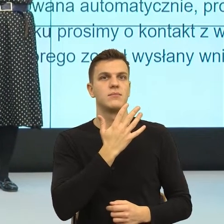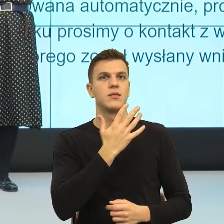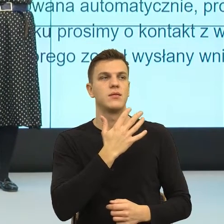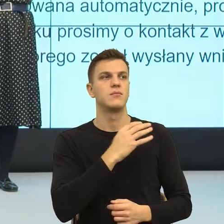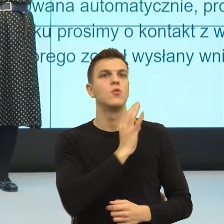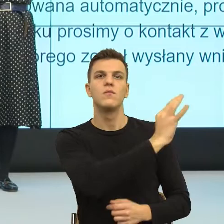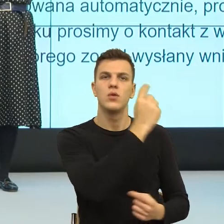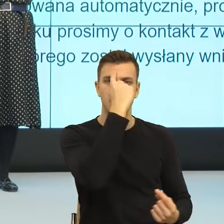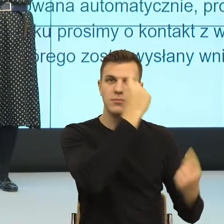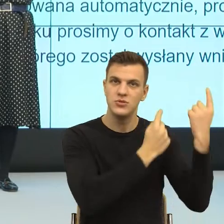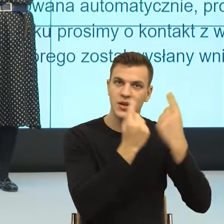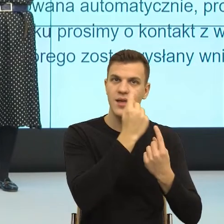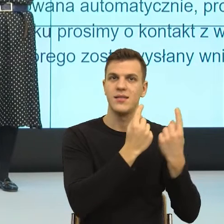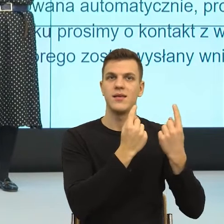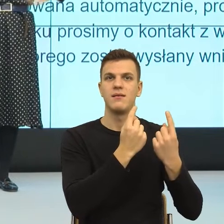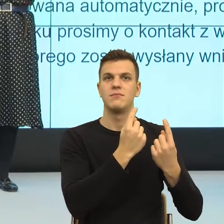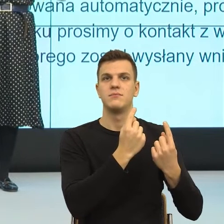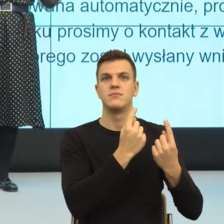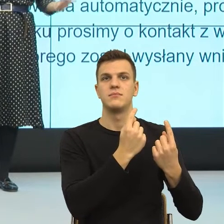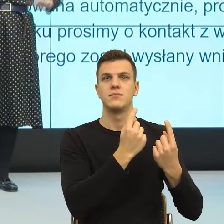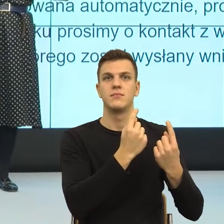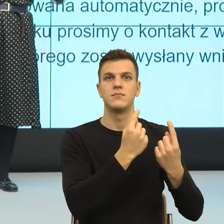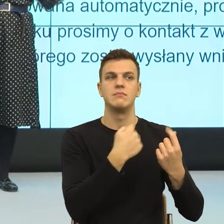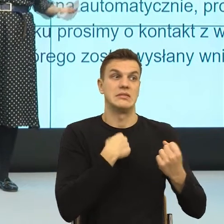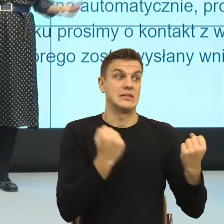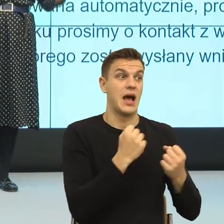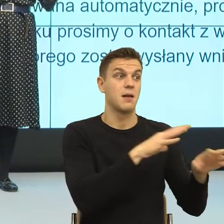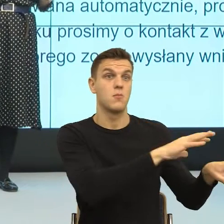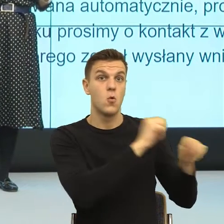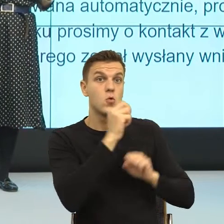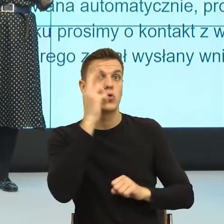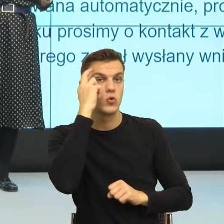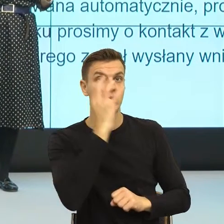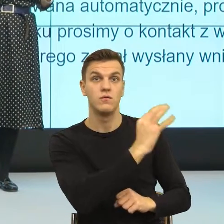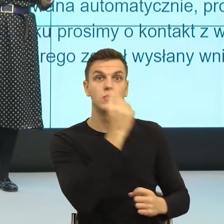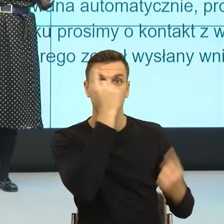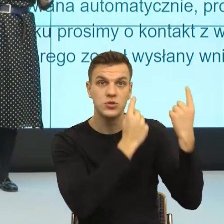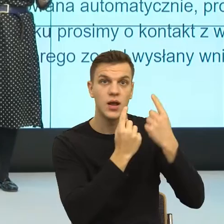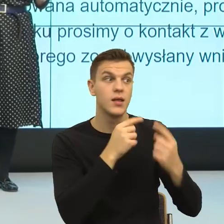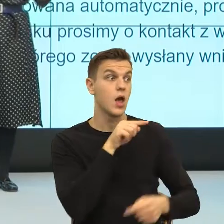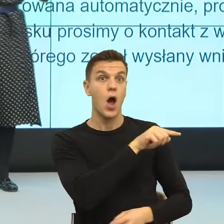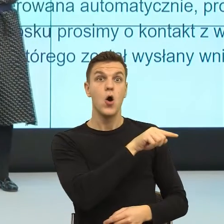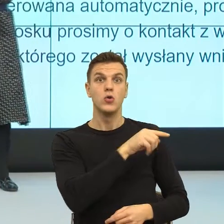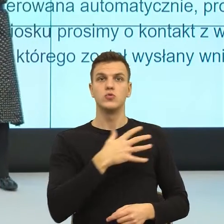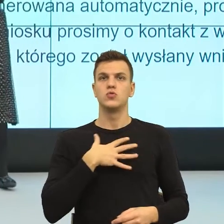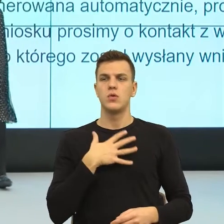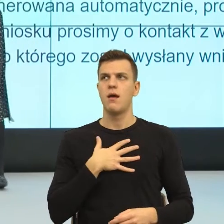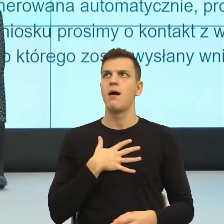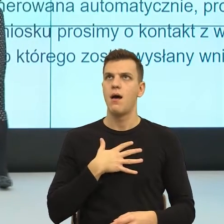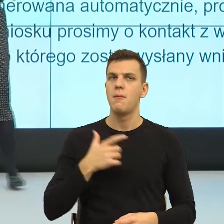myślenia, ja mu daję poczucie jesteś widziany i słyszany. Zobaczcie Państwo, trochę wyjdziemy z języka formalnego